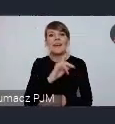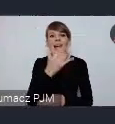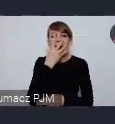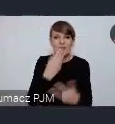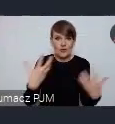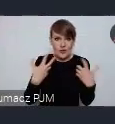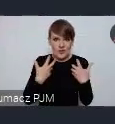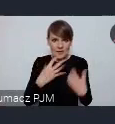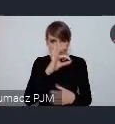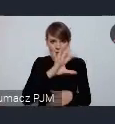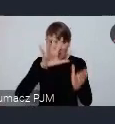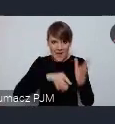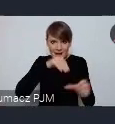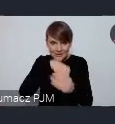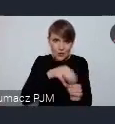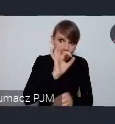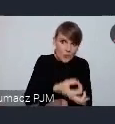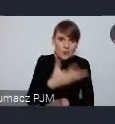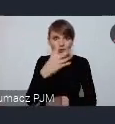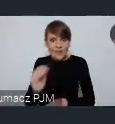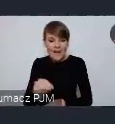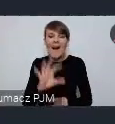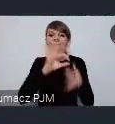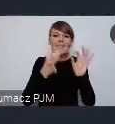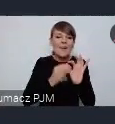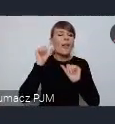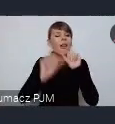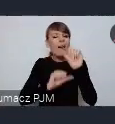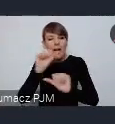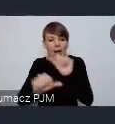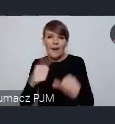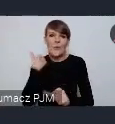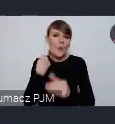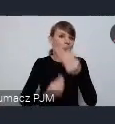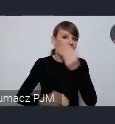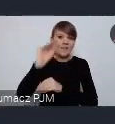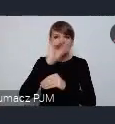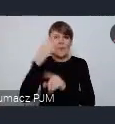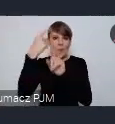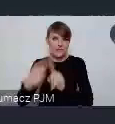I w Gdyni była zawsze od lat najwyższa liczba pozytywnych odpowiedzi na to pytanie.